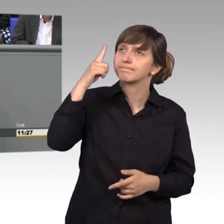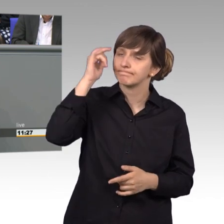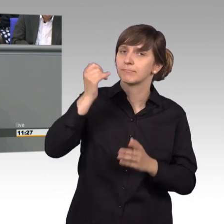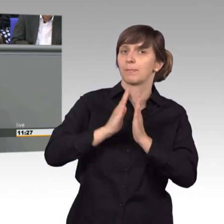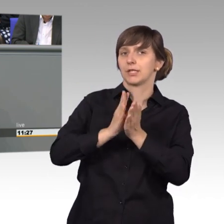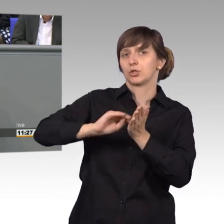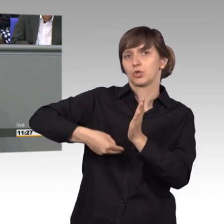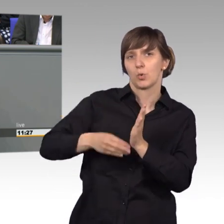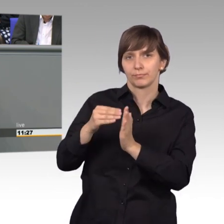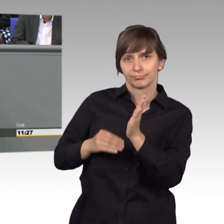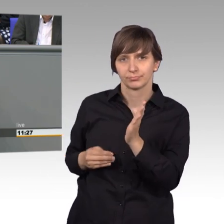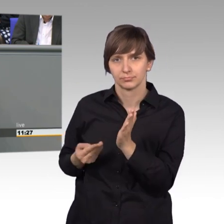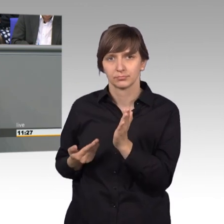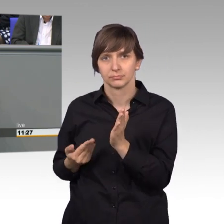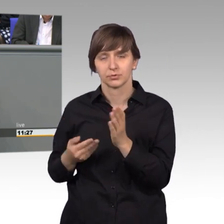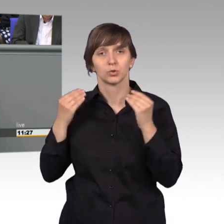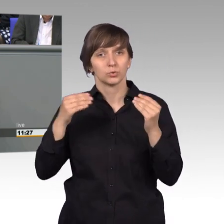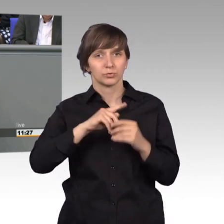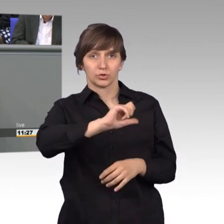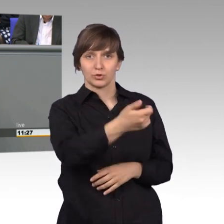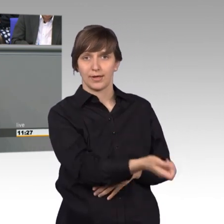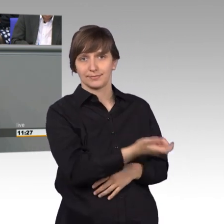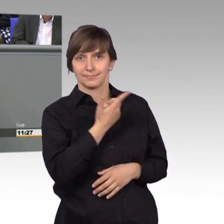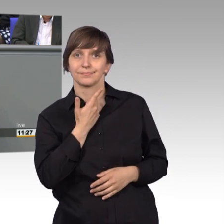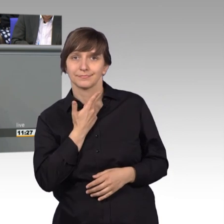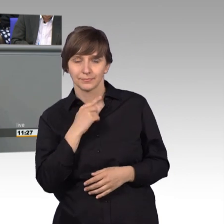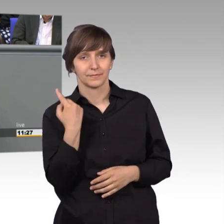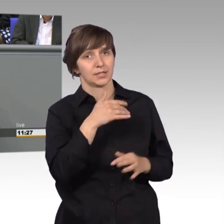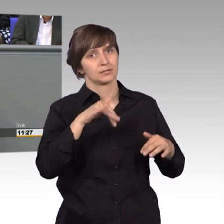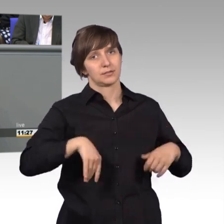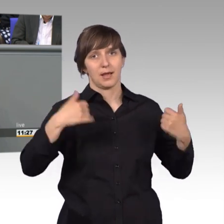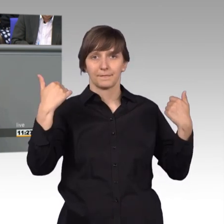Er schreibt meist an uns als erstes und wir sehen uns auch verpflichtet und verantwortlich,